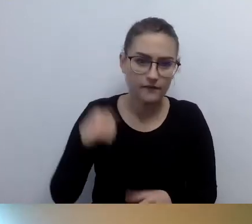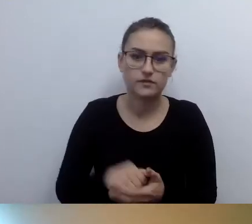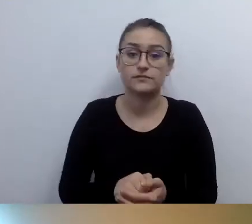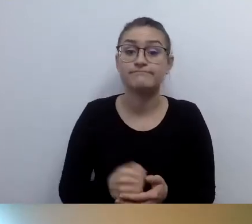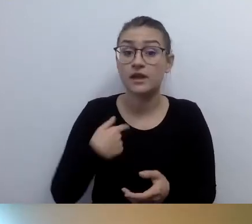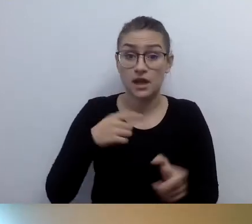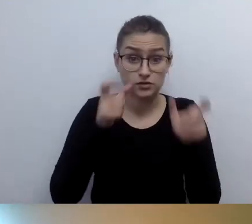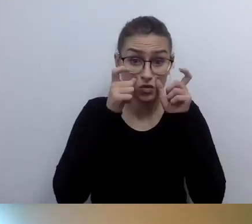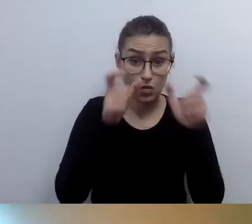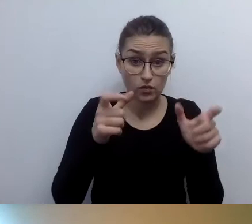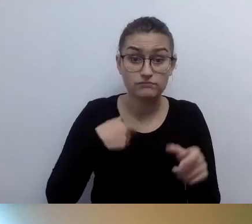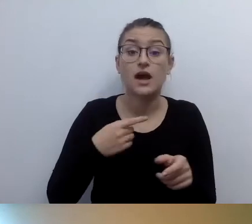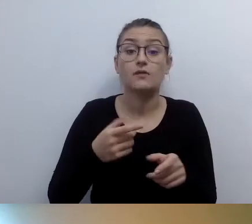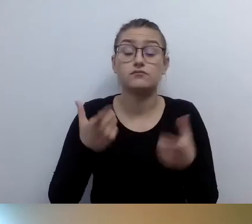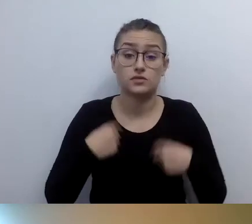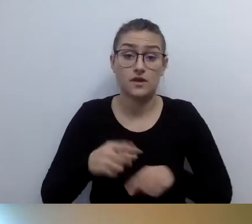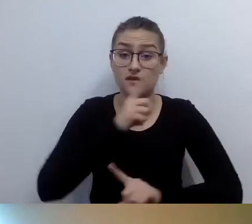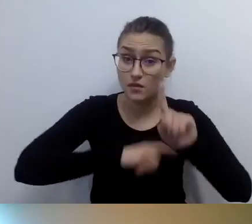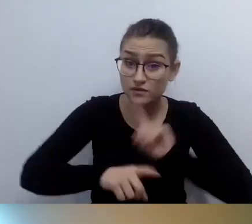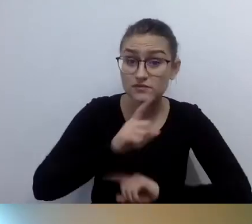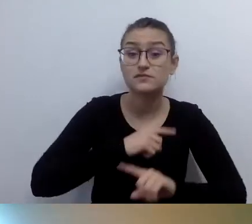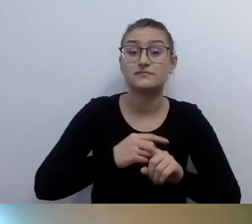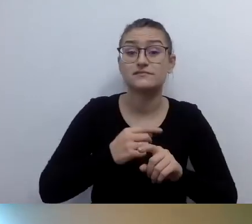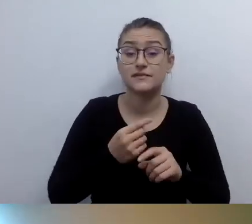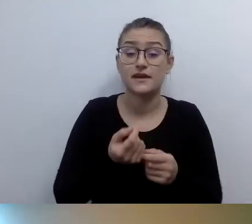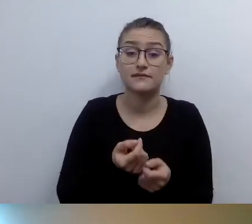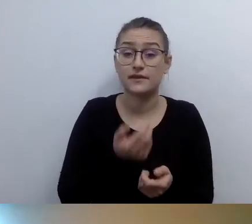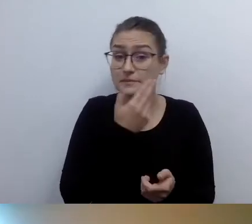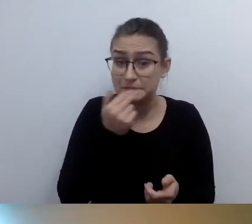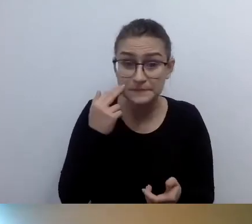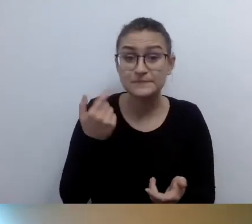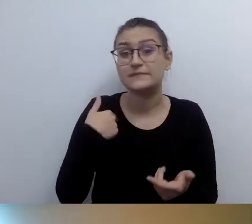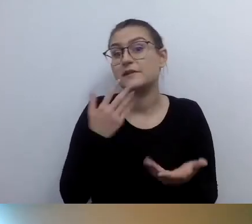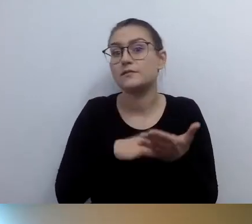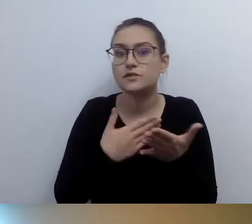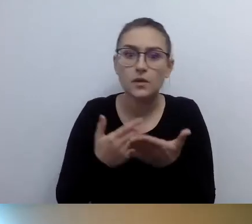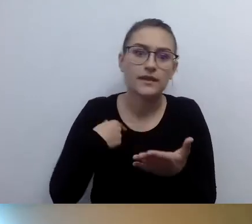Bo rzeczywiście nie znajdę stanowiska odprawy czy wyjścia.